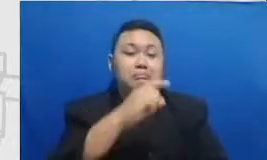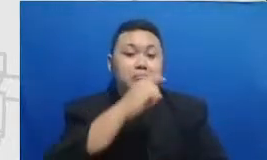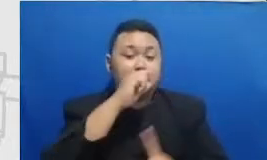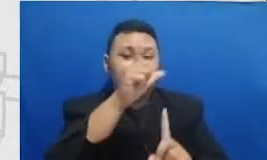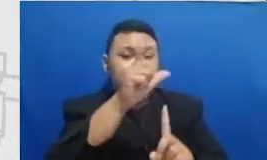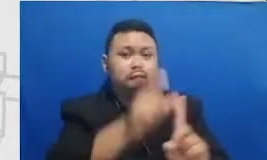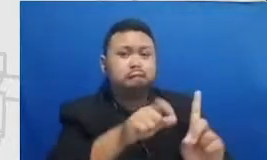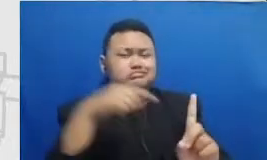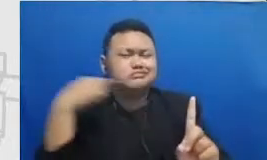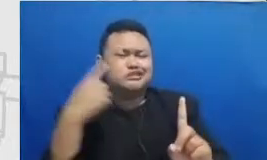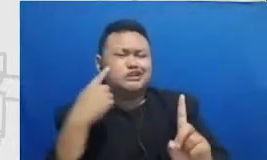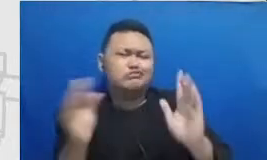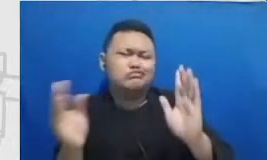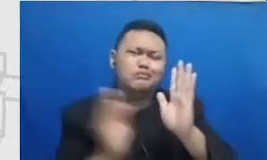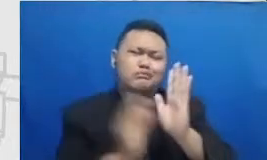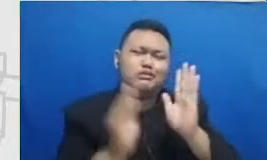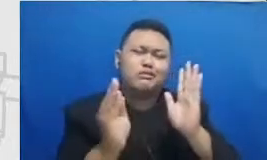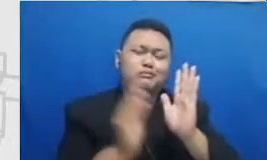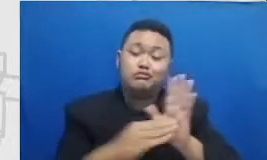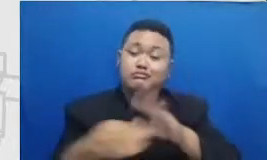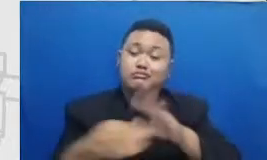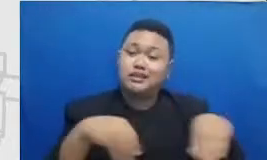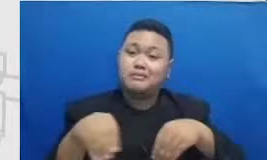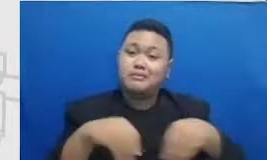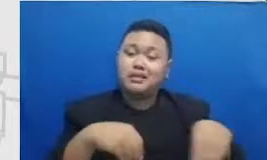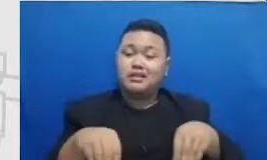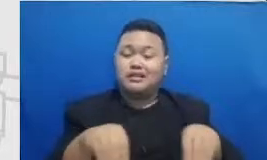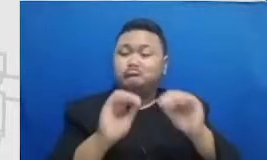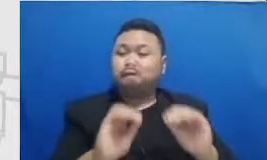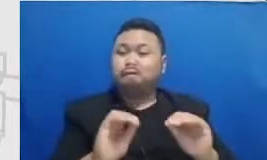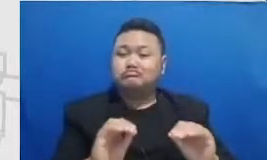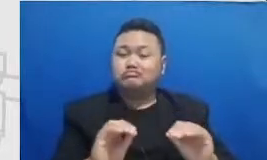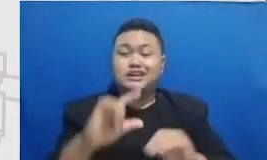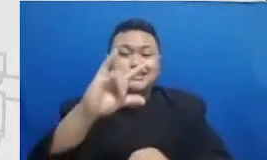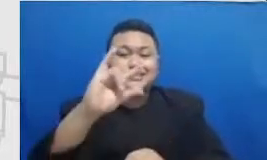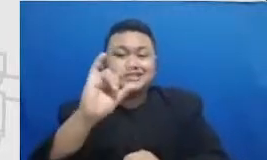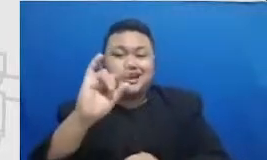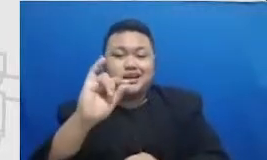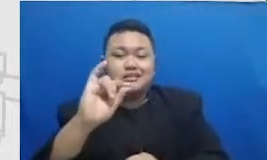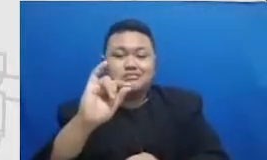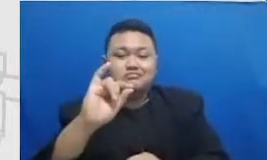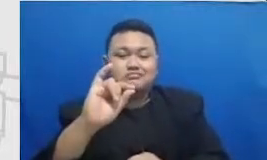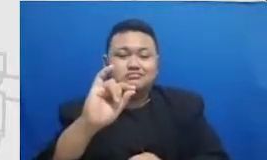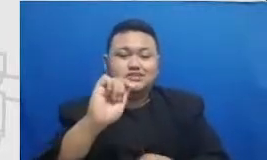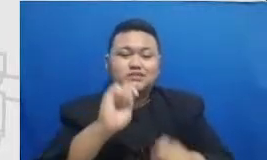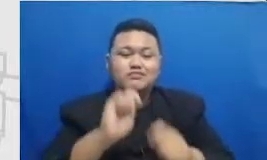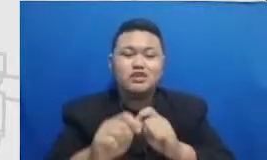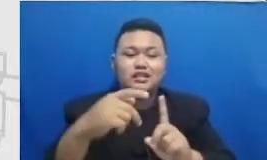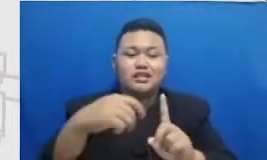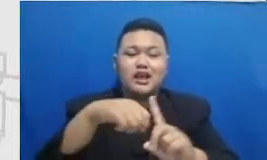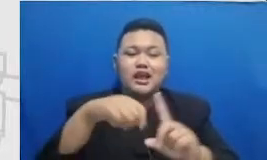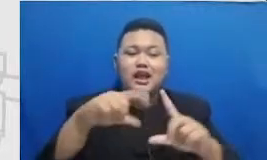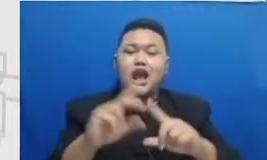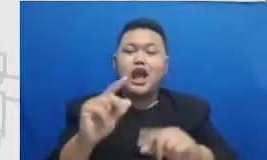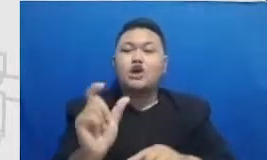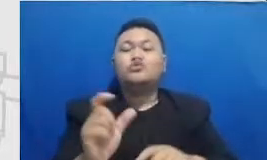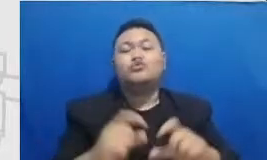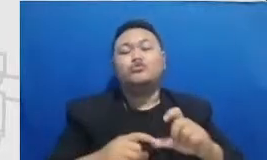aja di Instagram dia buat carousell karo Senin tapi isinya 5 halaman sampai Muhammad karena